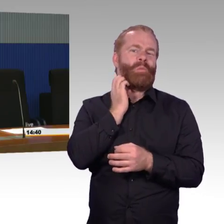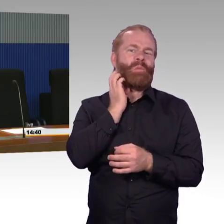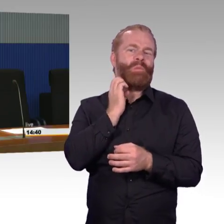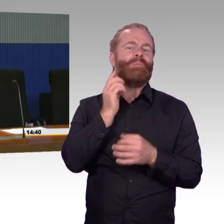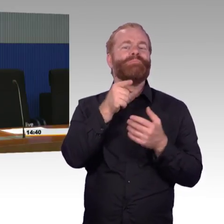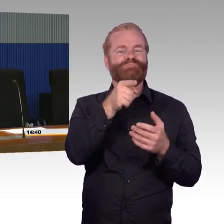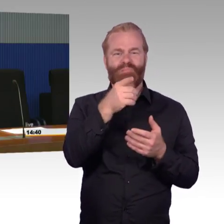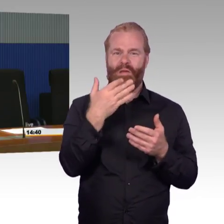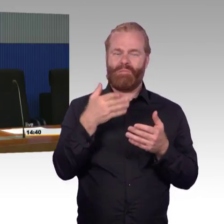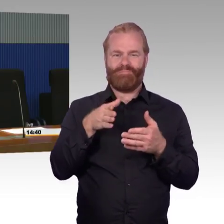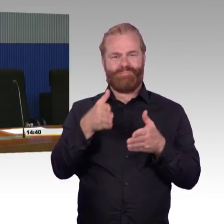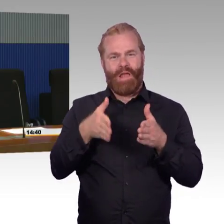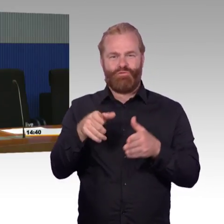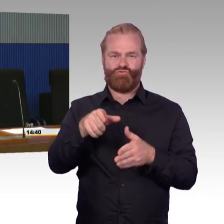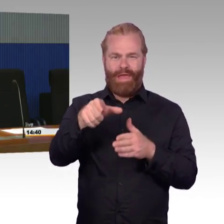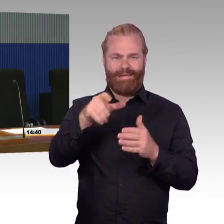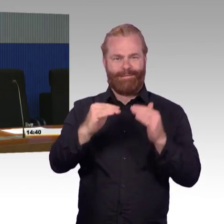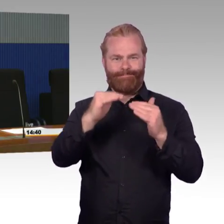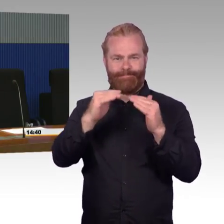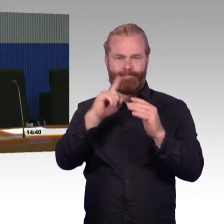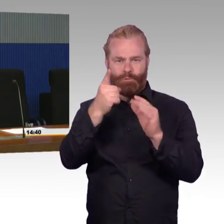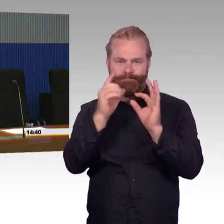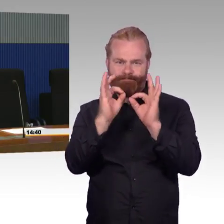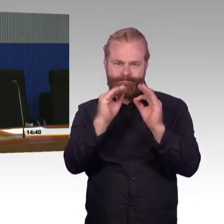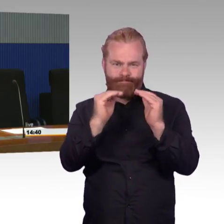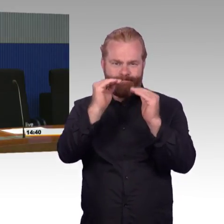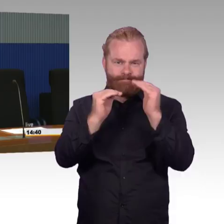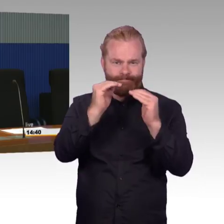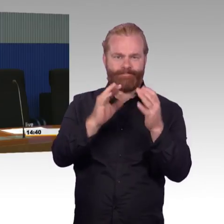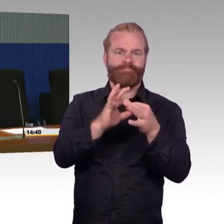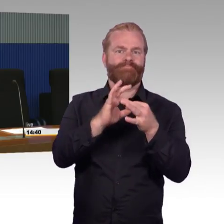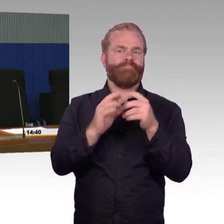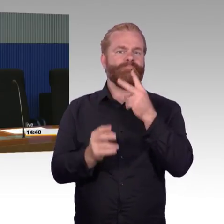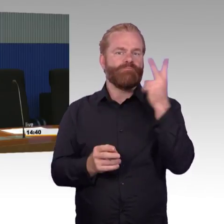Das vielleicht so ein bisschen als Grundlage zu dem ganzen Thema.